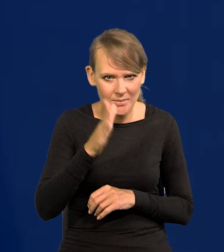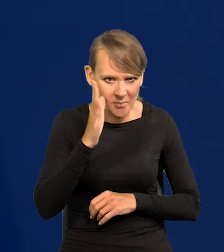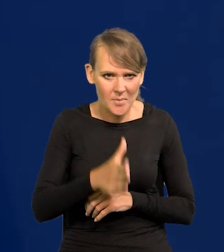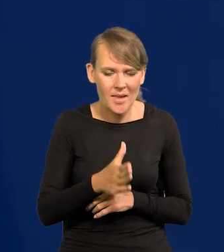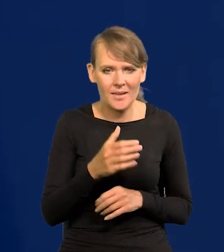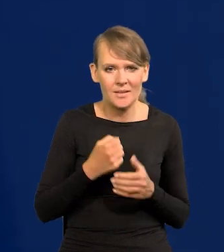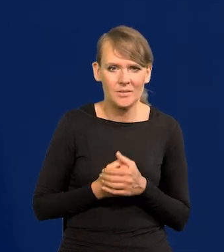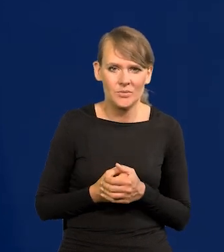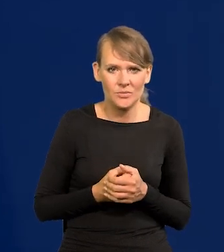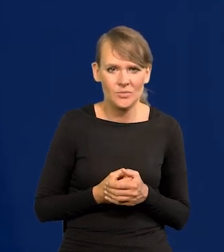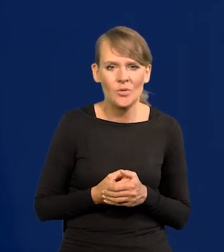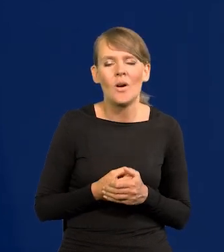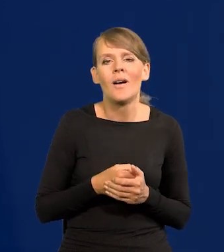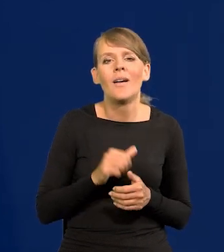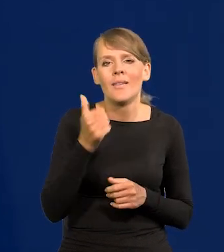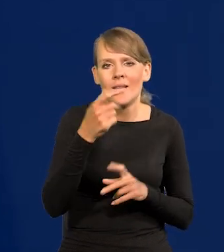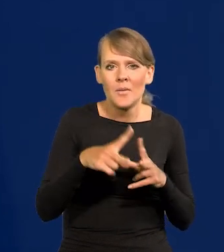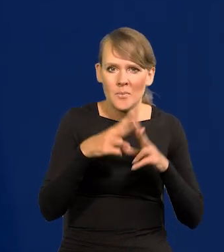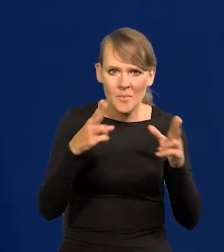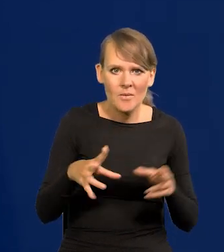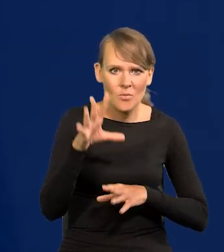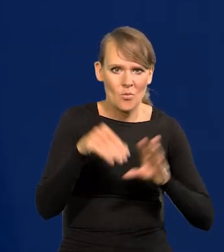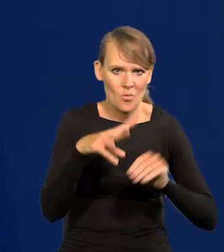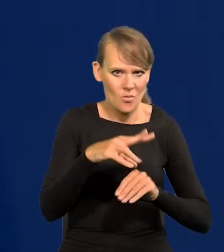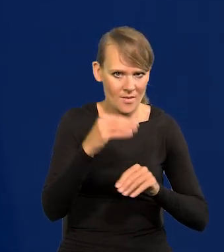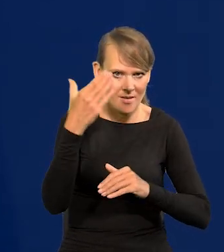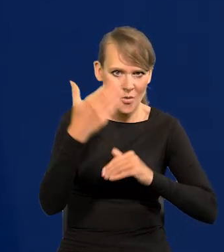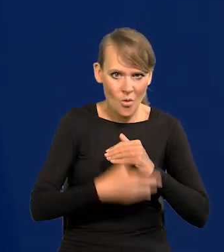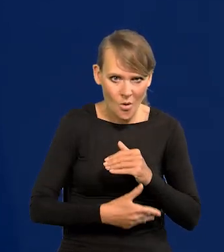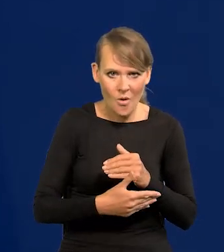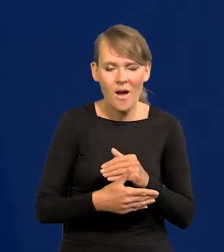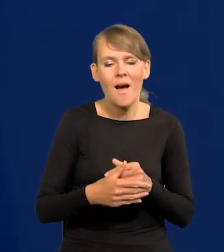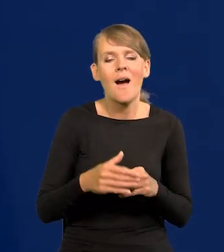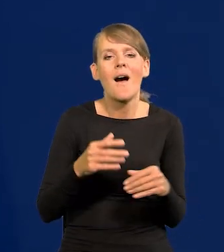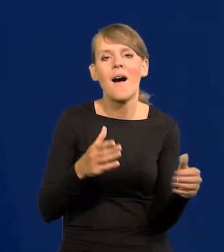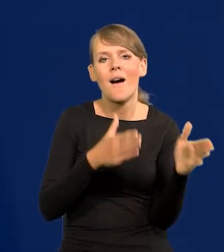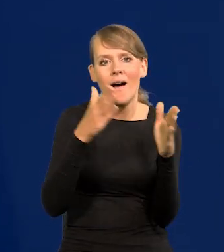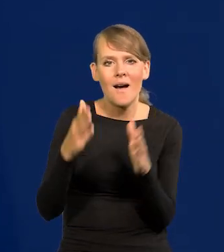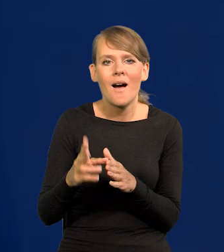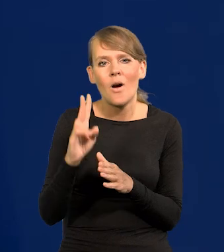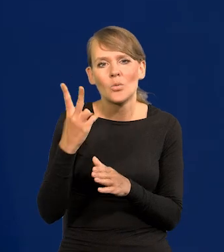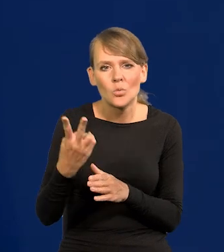bo się kończy jedna perspektywa budżetowa Unii i przed drugą zawsze jest taka przerwa.